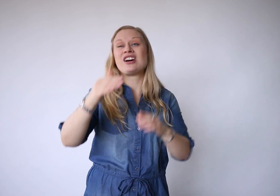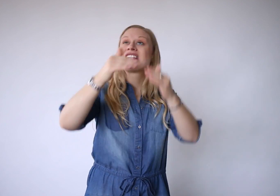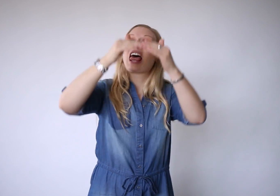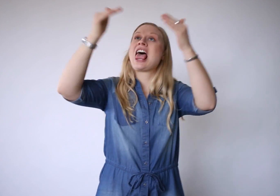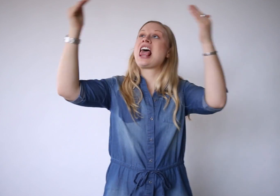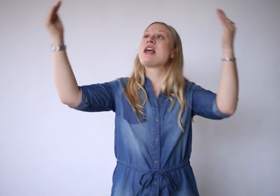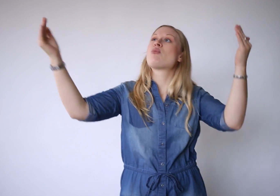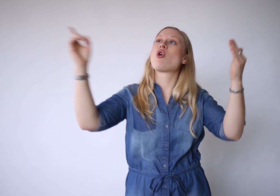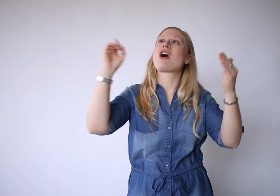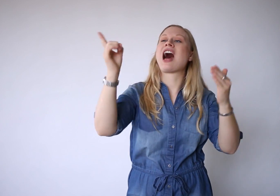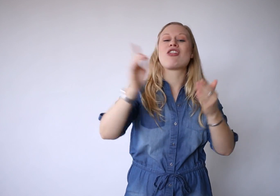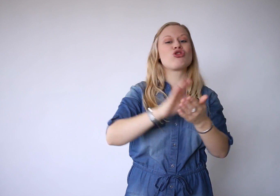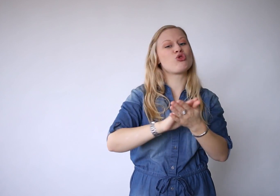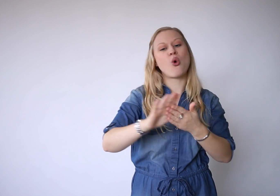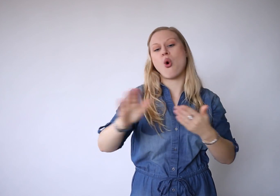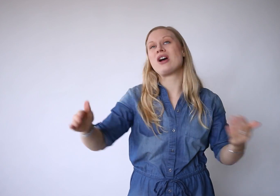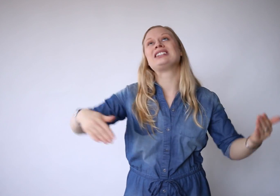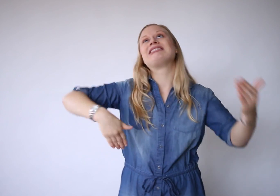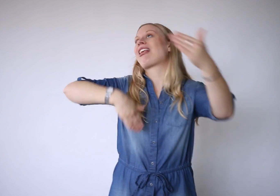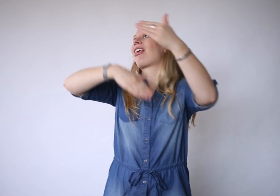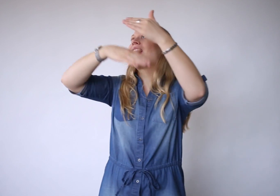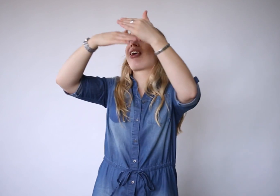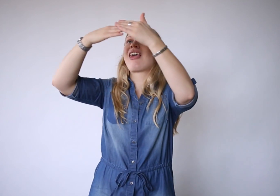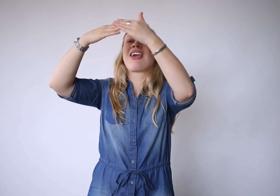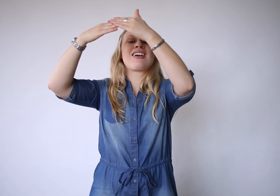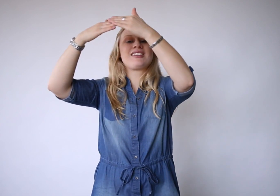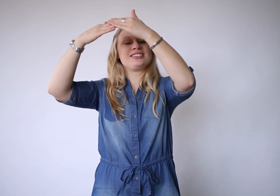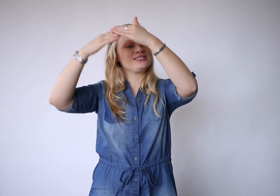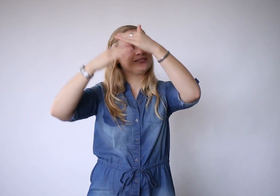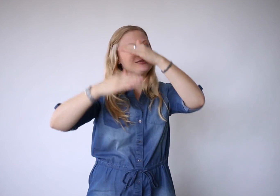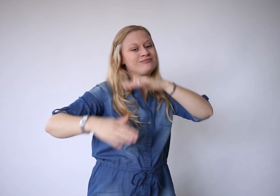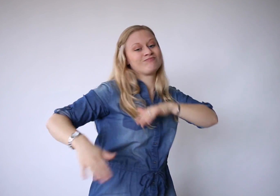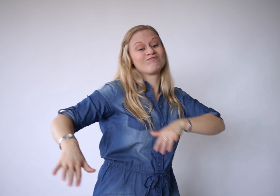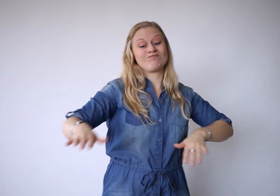want de hemel gaat nooit dicht.